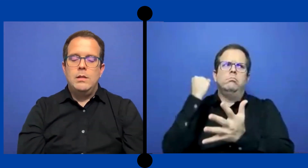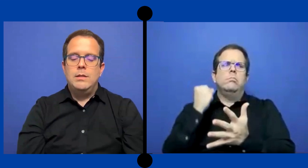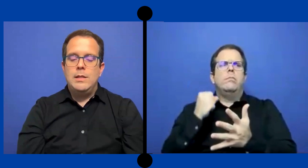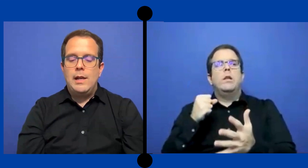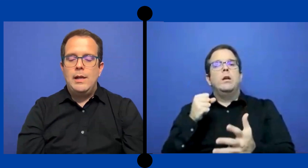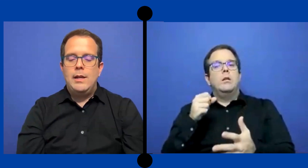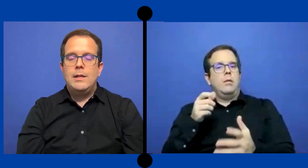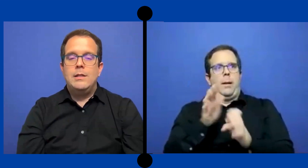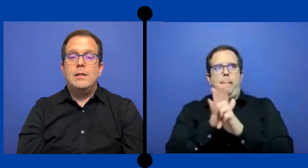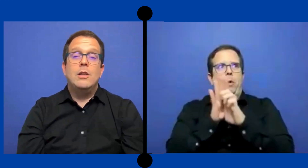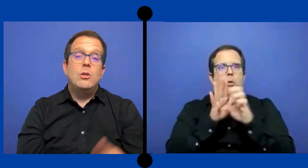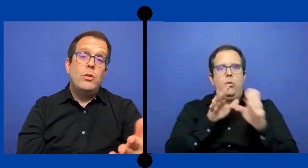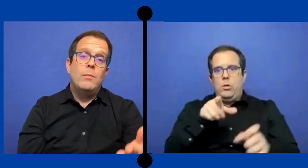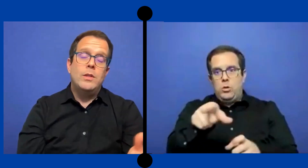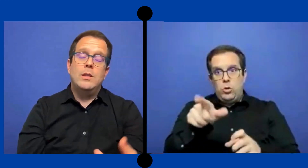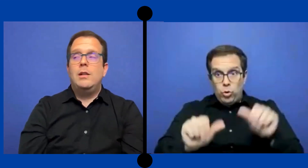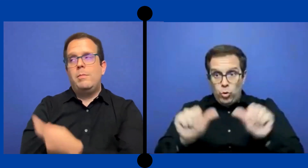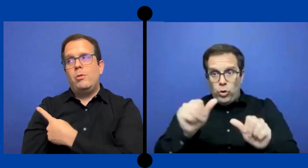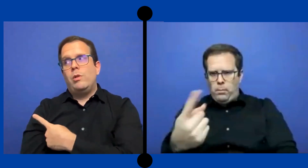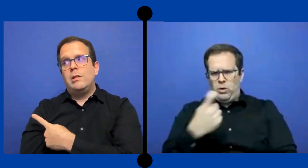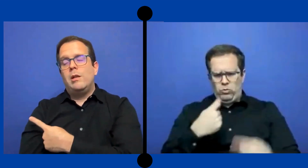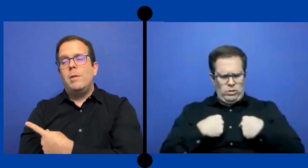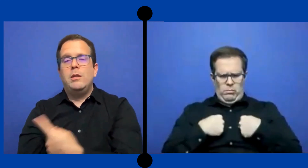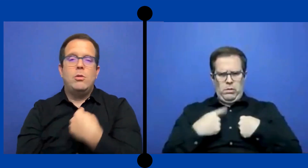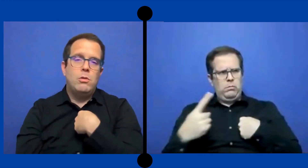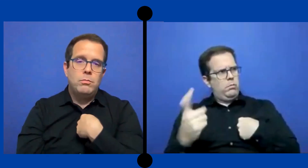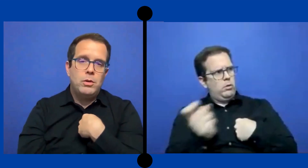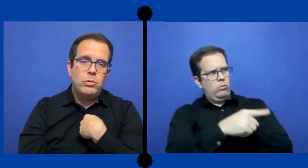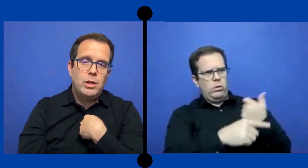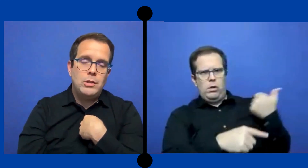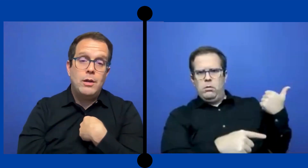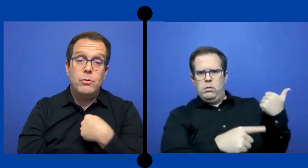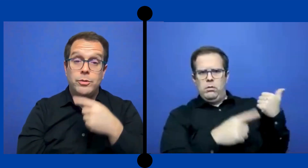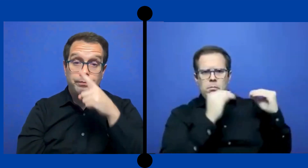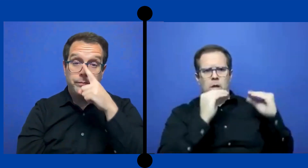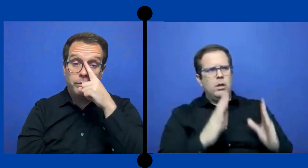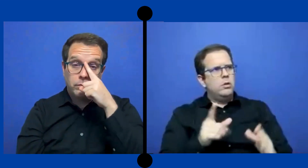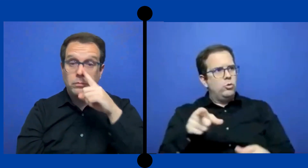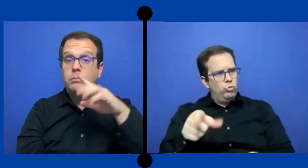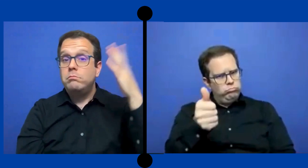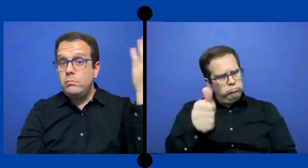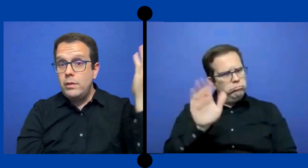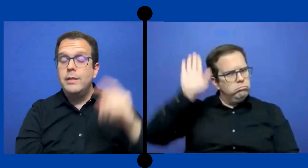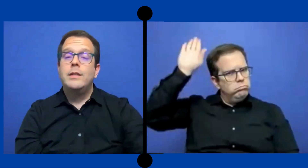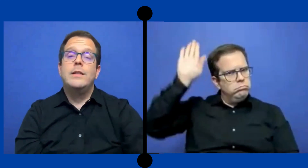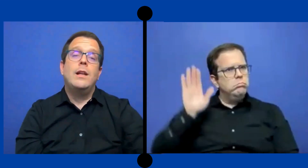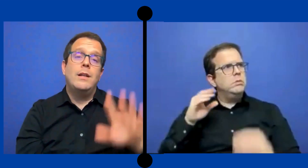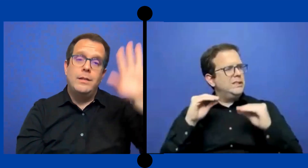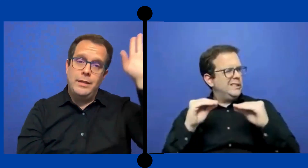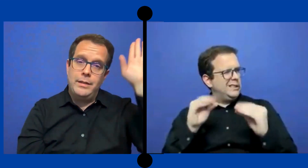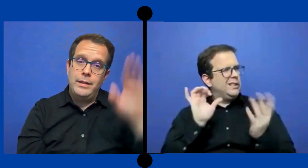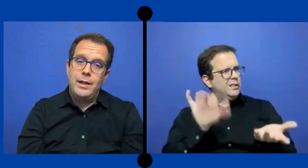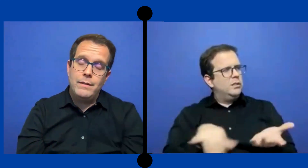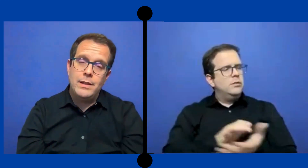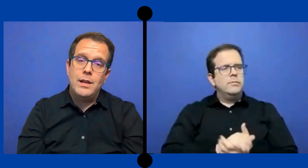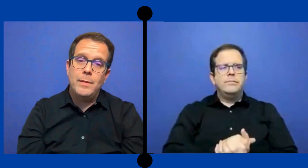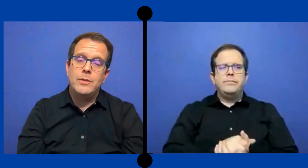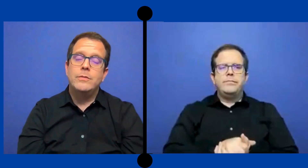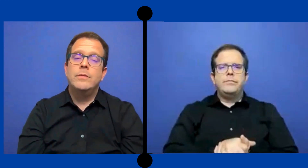Enseñarles que si tienen dudas pues tiene que ... preguntarselo al maestro, no preguntarselo a uno Enseñarles que tienen que levantar la mano